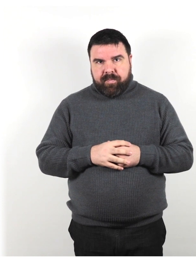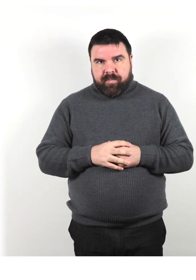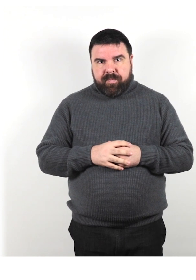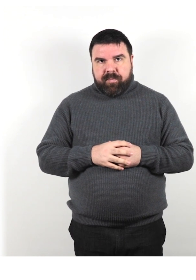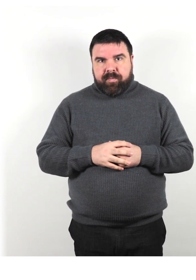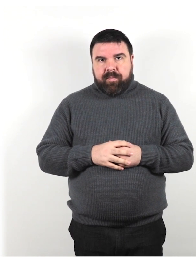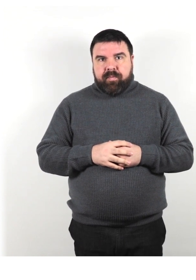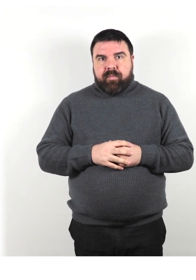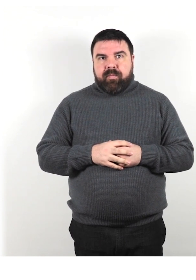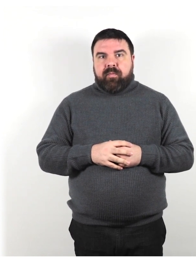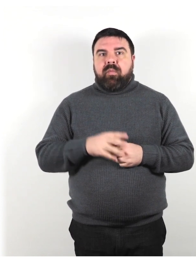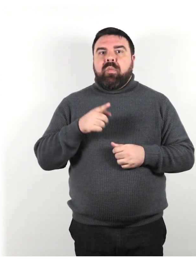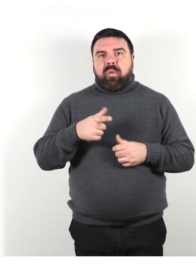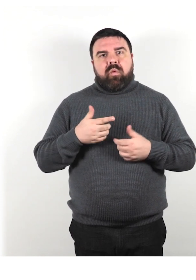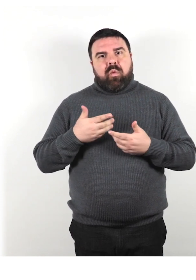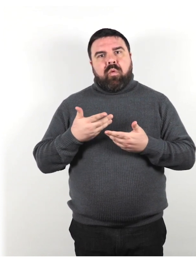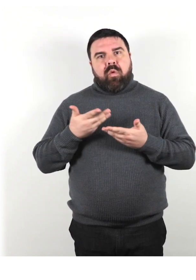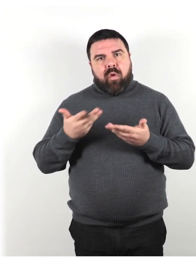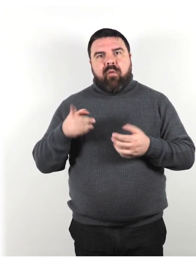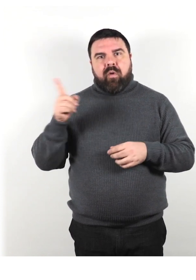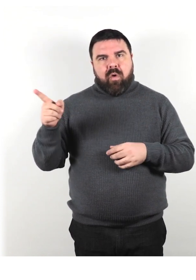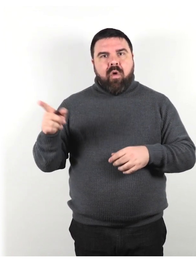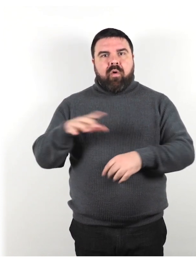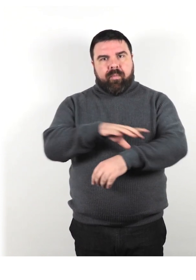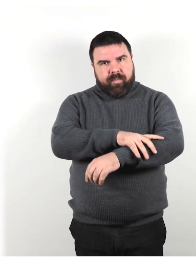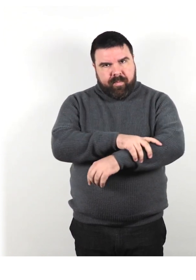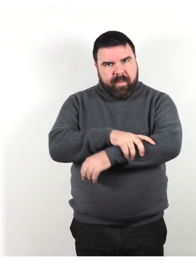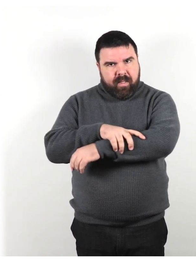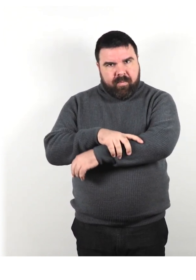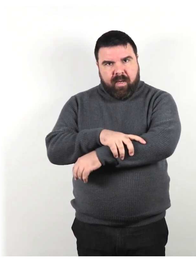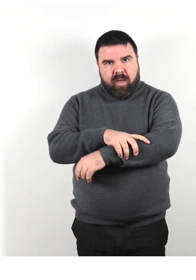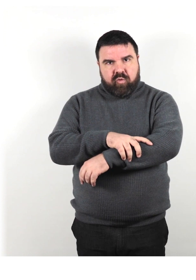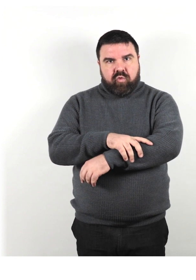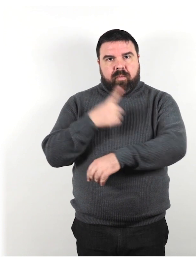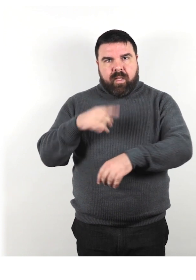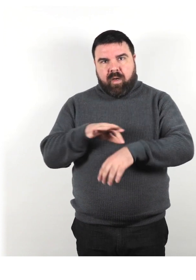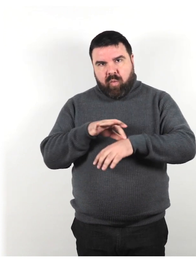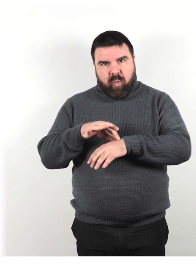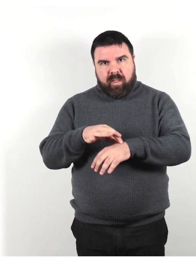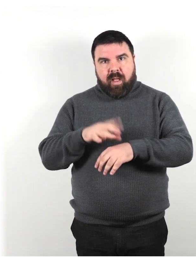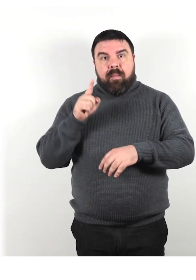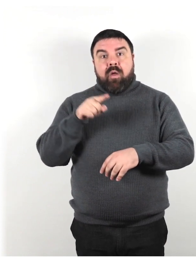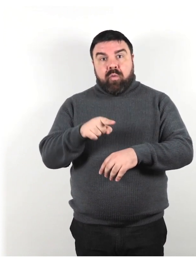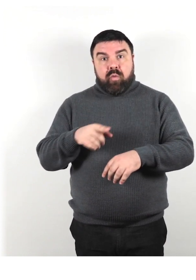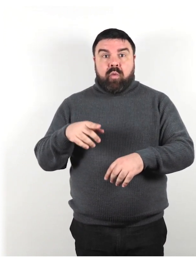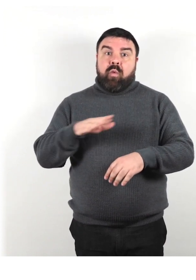Offriti di lasciare che ti prendano il braccio per essere guidati, ma non afferrare il loro braccio.